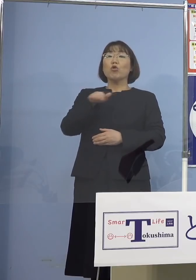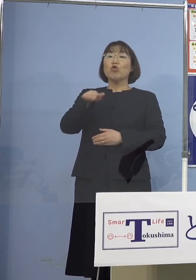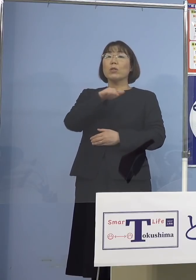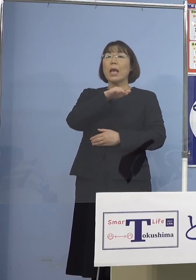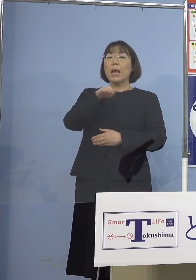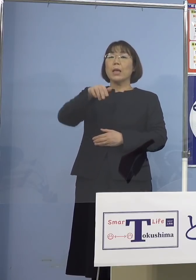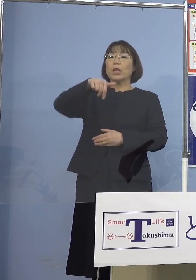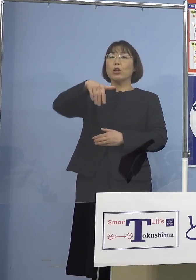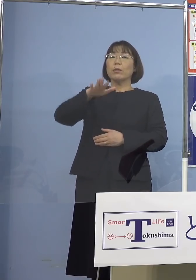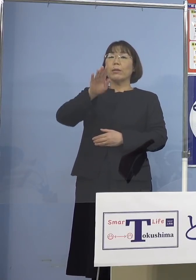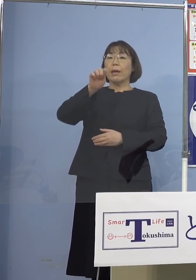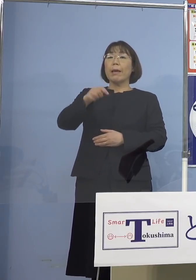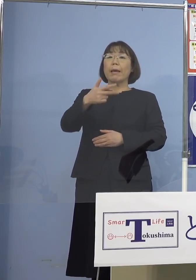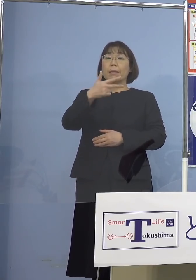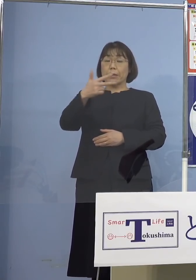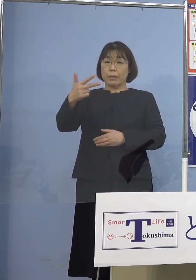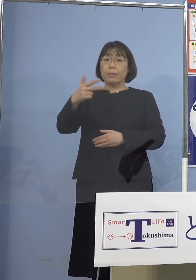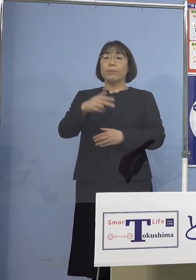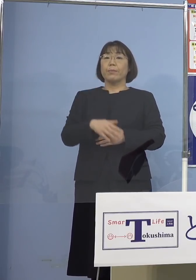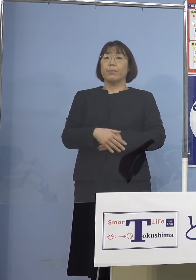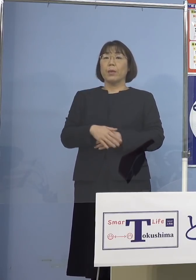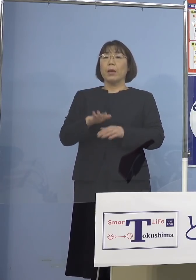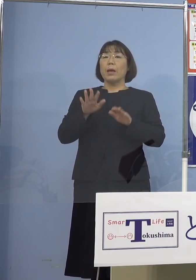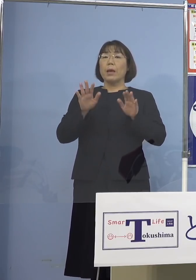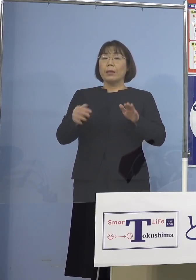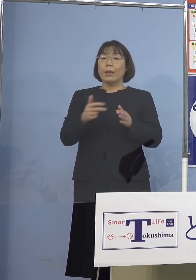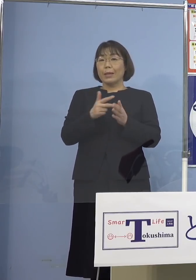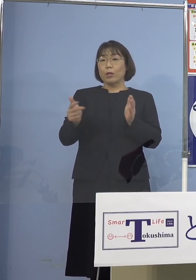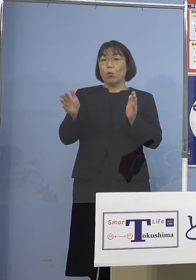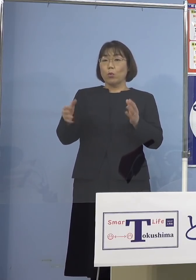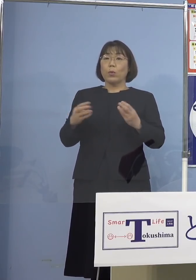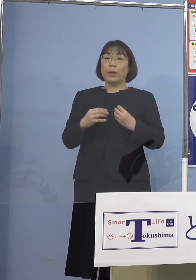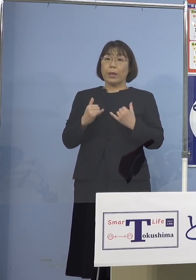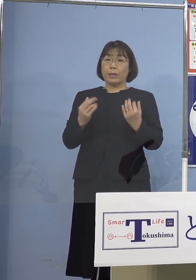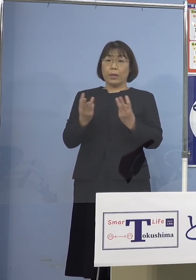最初にまずは 直近1週間の感染者の数がどうだと